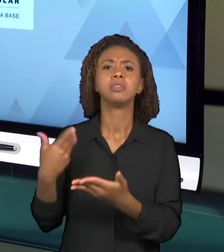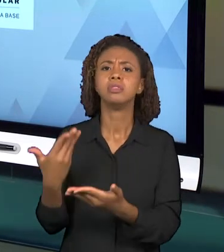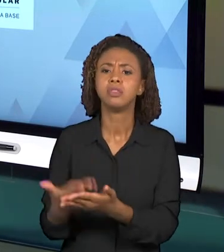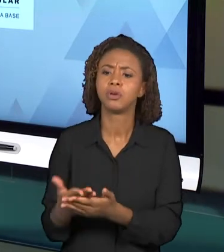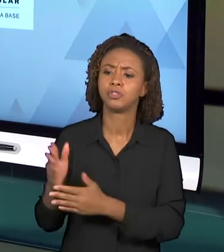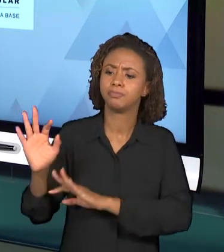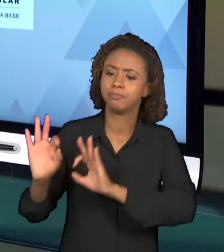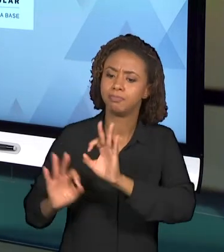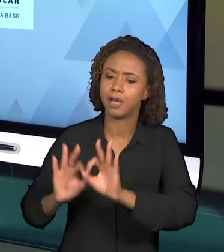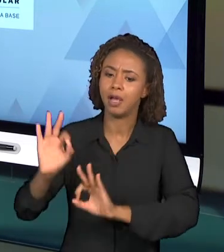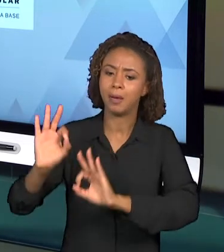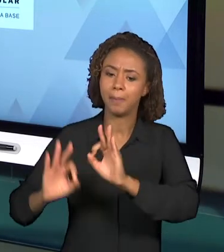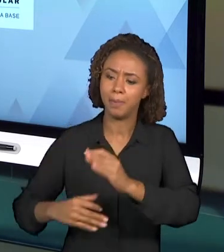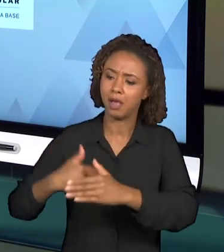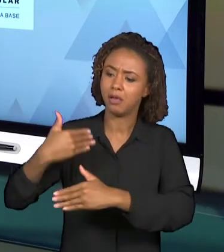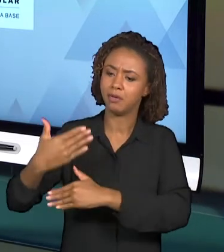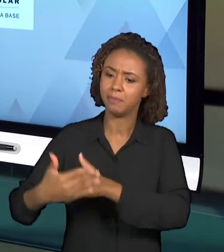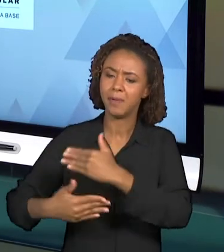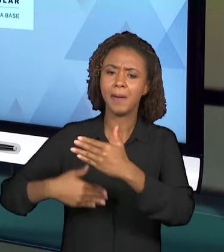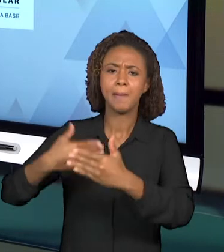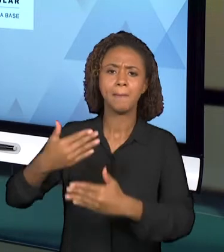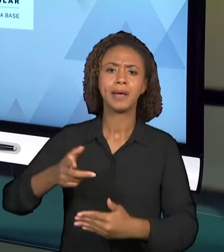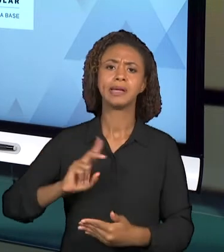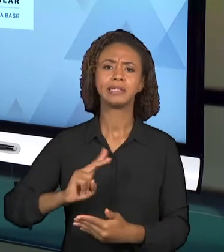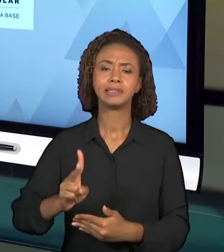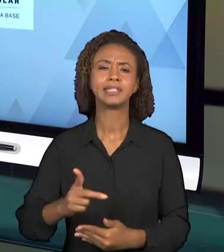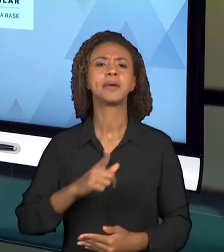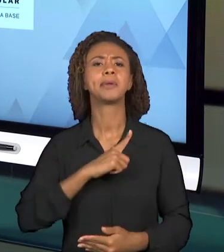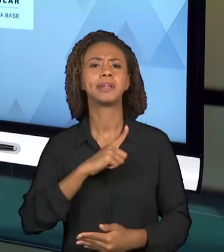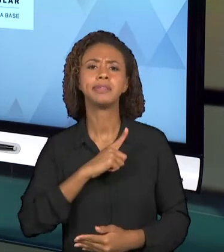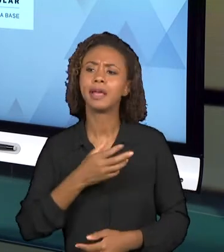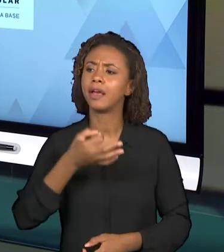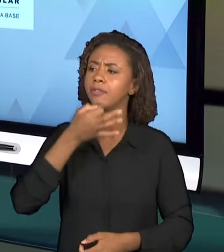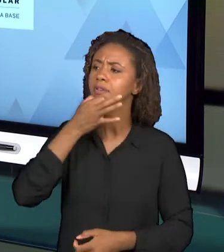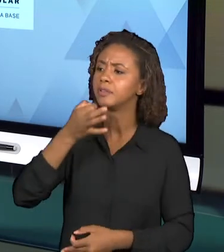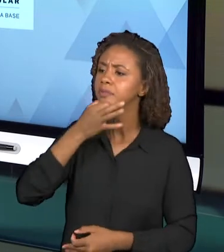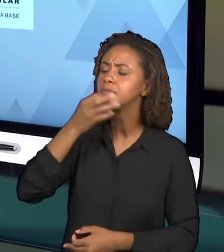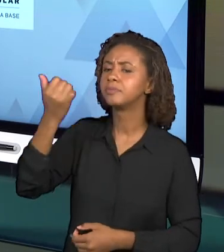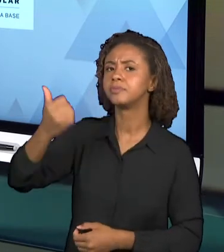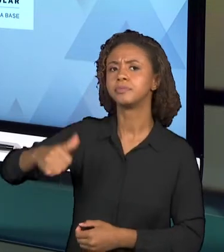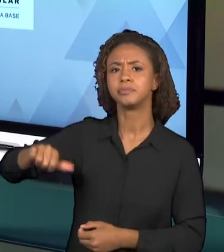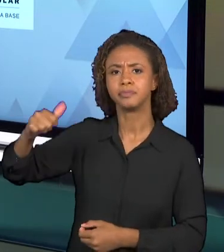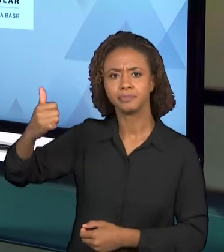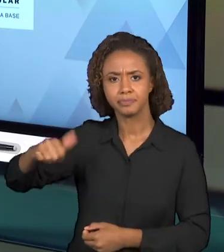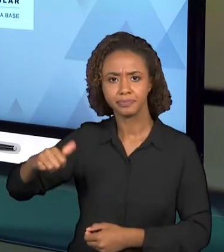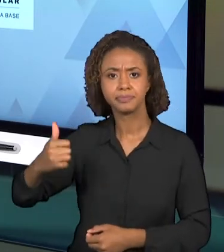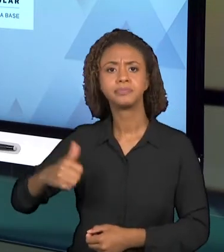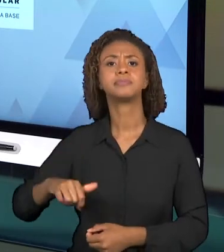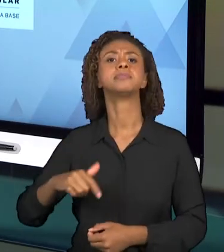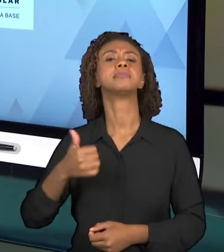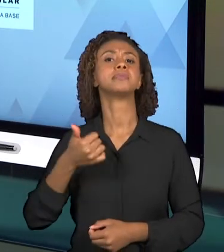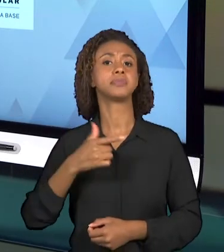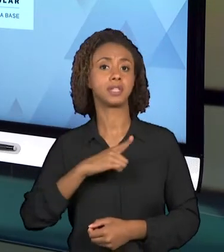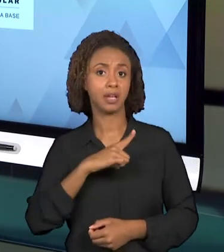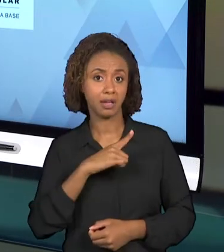RECEBERAM VÁRIAS CRÍTICAS A RESPEITO DA ORGANIZAÇÃO, SÃO DOCUMENTOS QUE SÃO APONTADOS